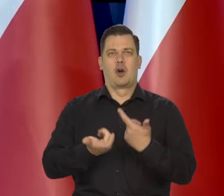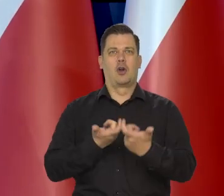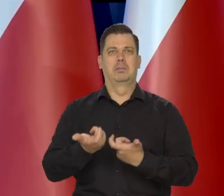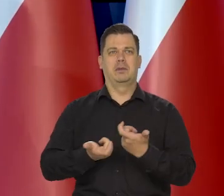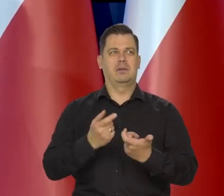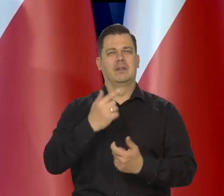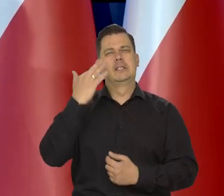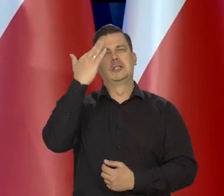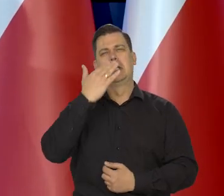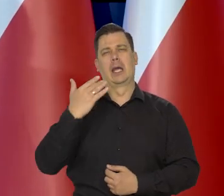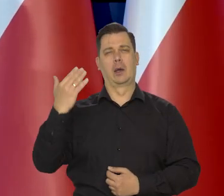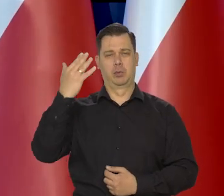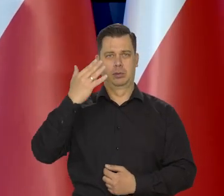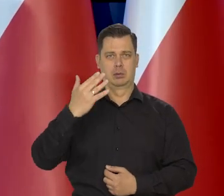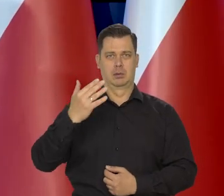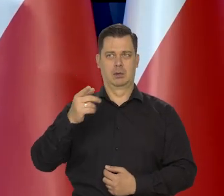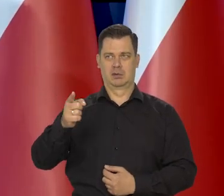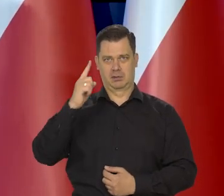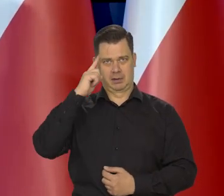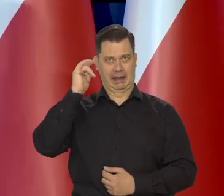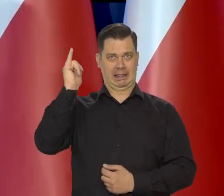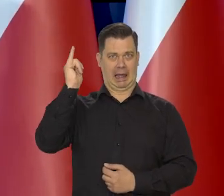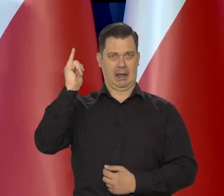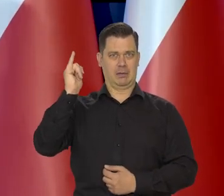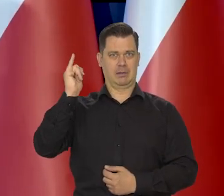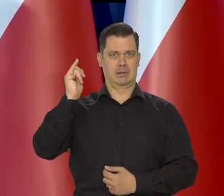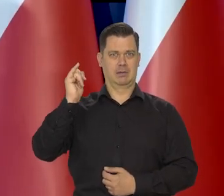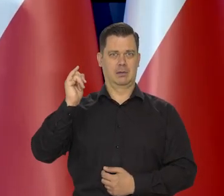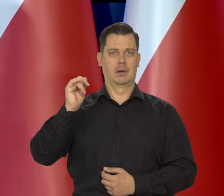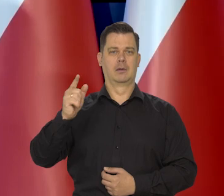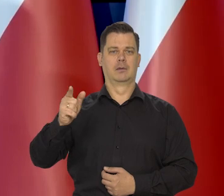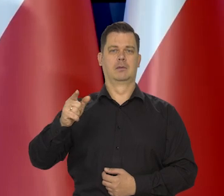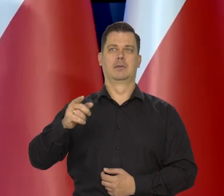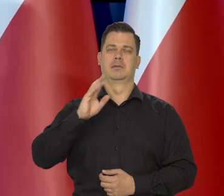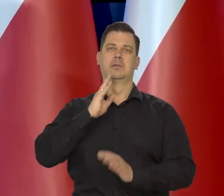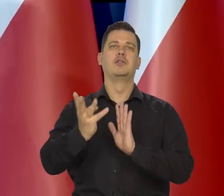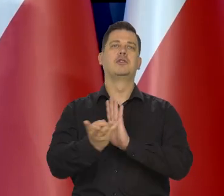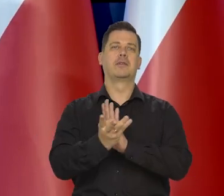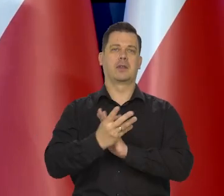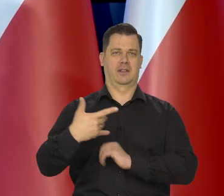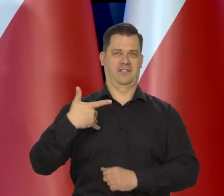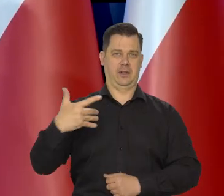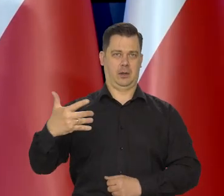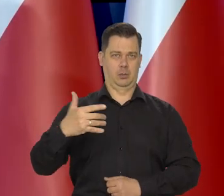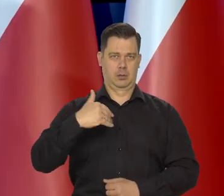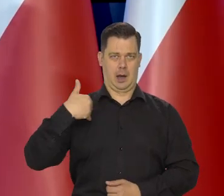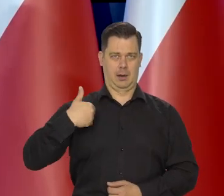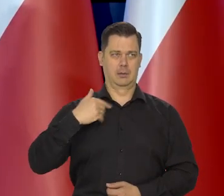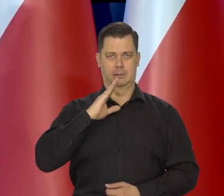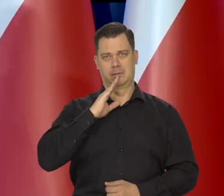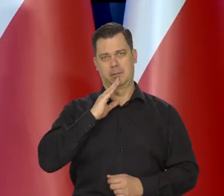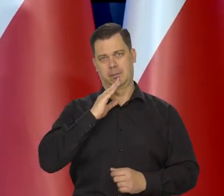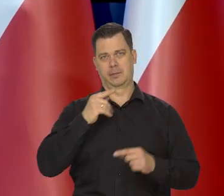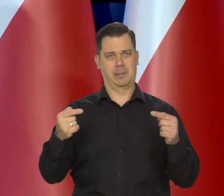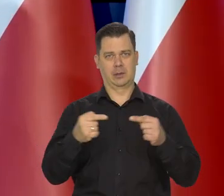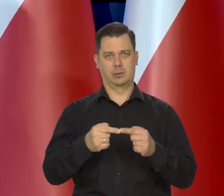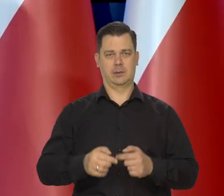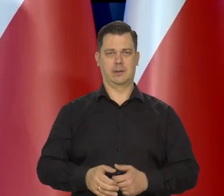wyśnionej przez niektórych pseudo liberałów wolnej konkurencji z połowy 19 wieku w Anglii, ale też nigdy tak nie było.